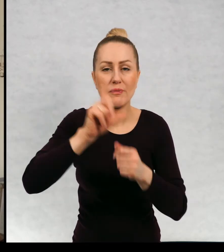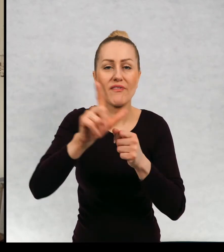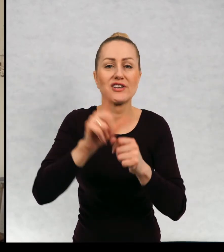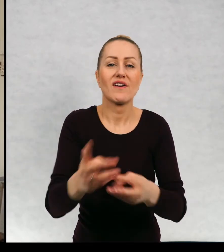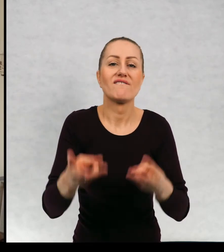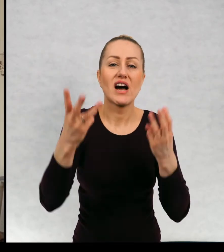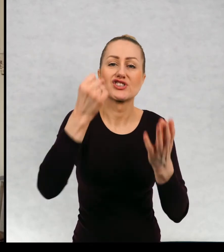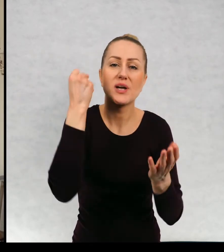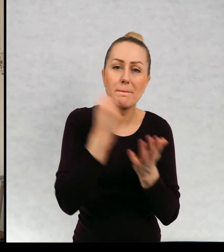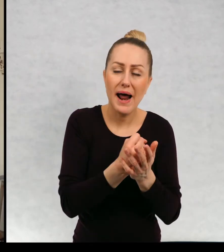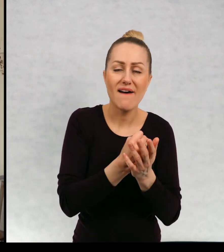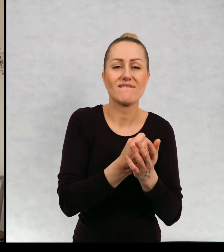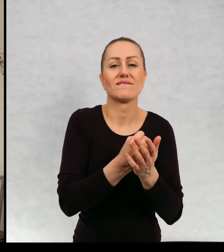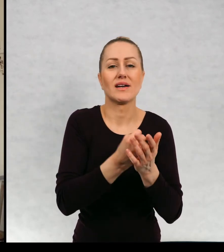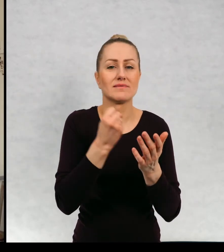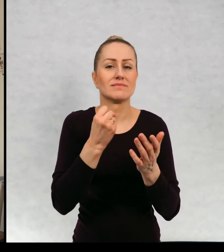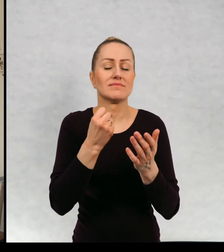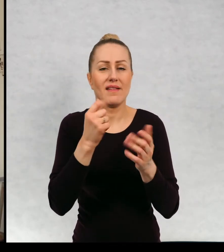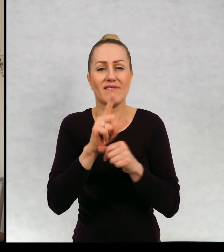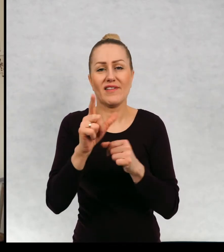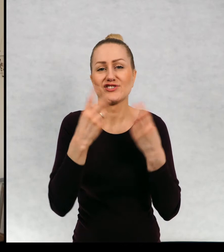ważnych prawd, 12 ważnych emocji i tak dalej